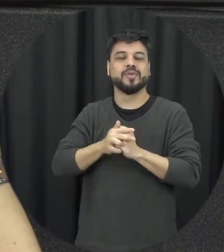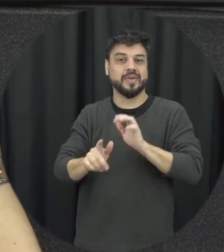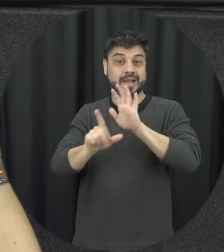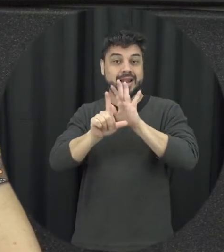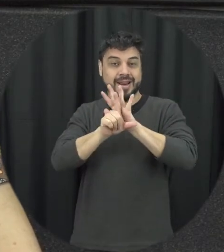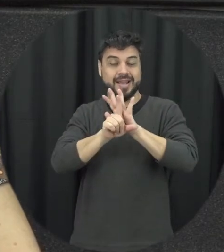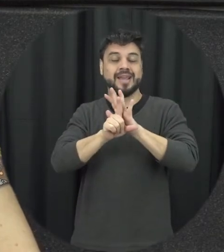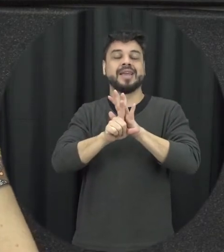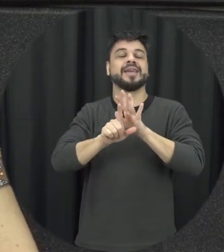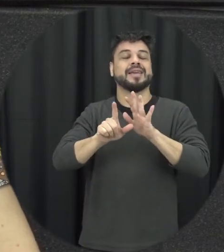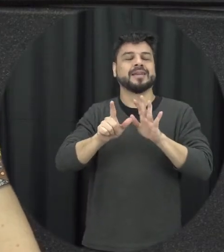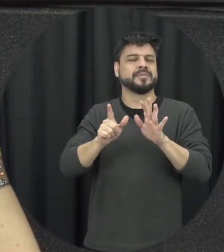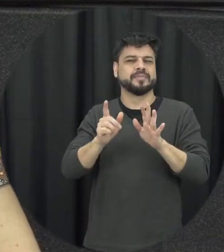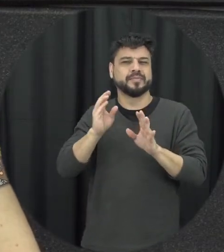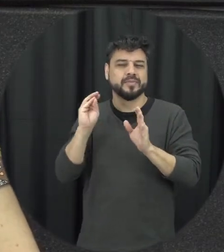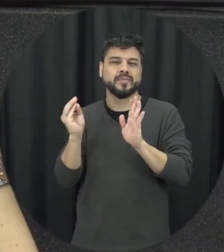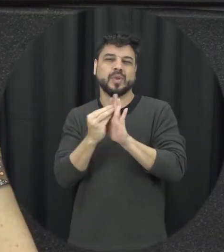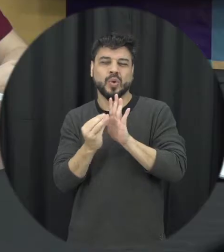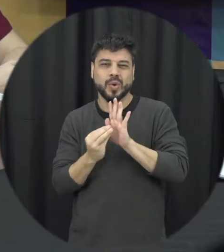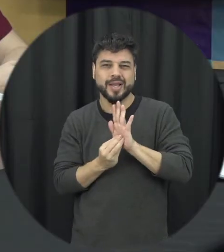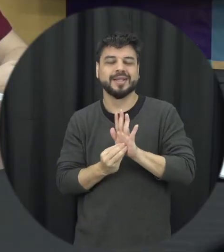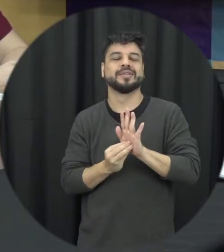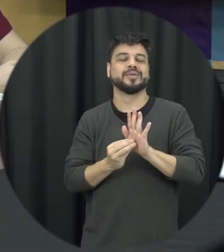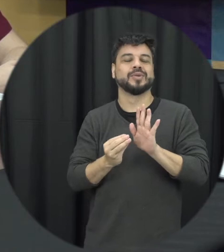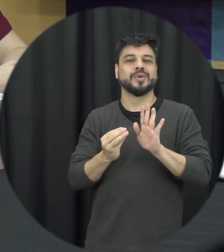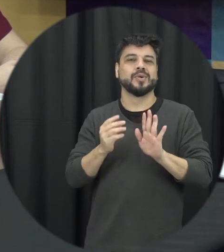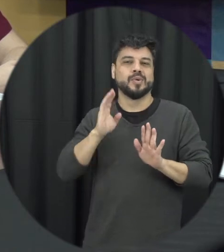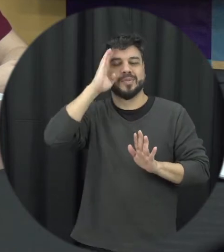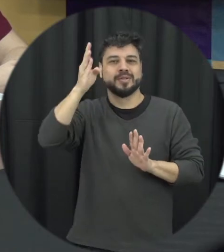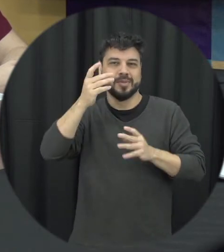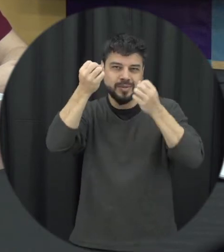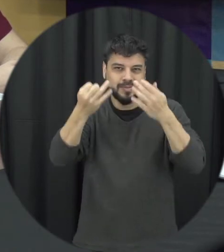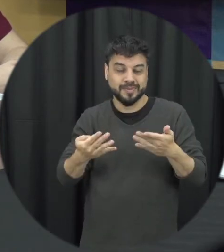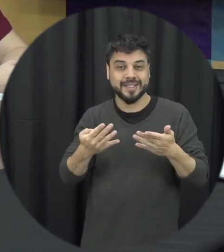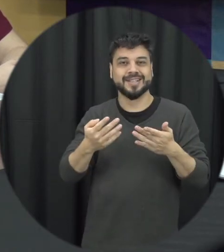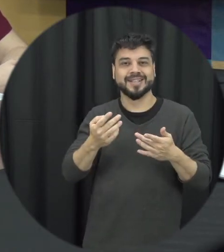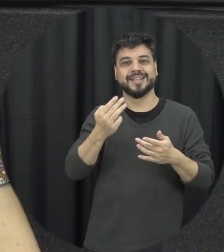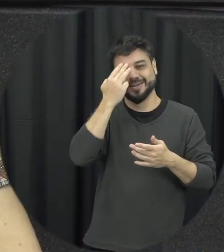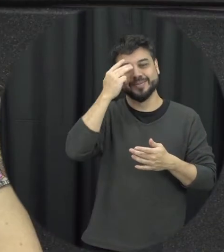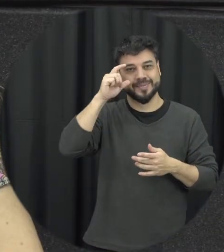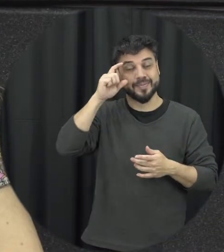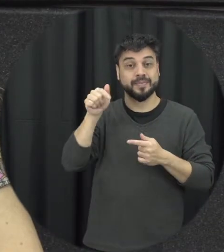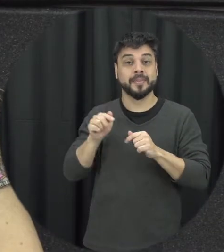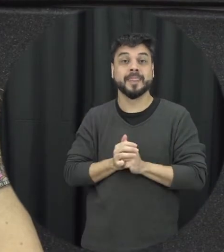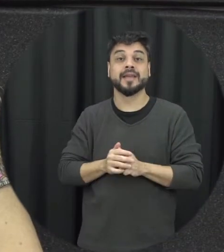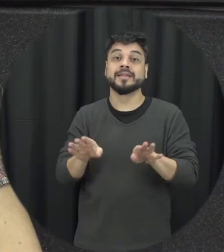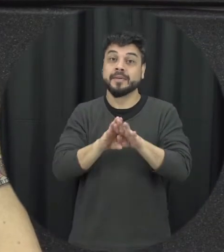conquista importante é a tipologia, né a tipificação que a dentais não o presente a gente saber né